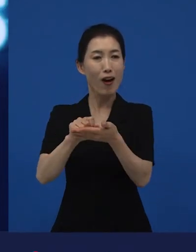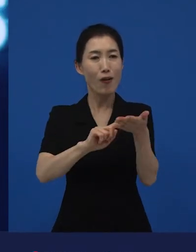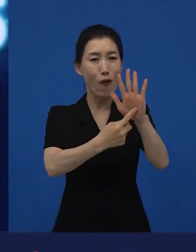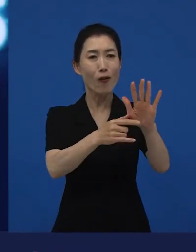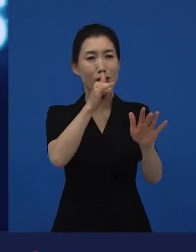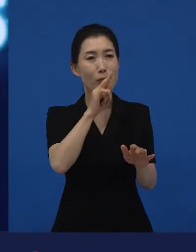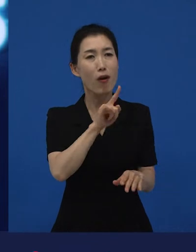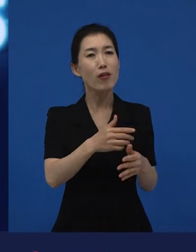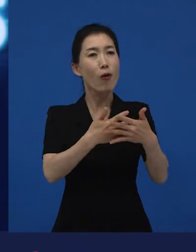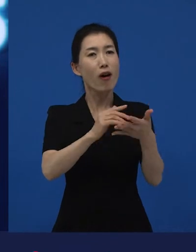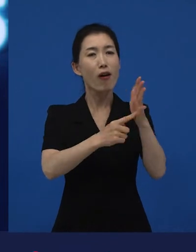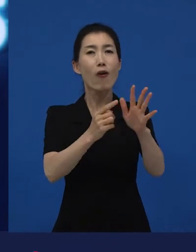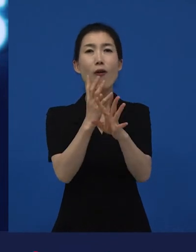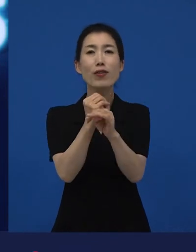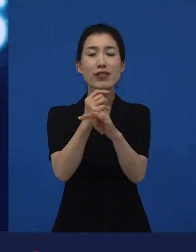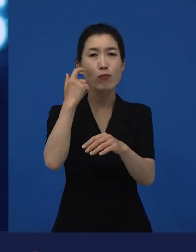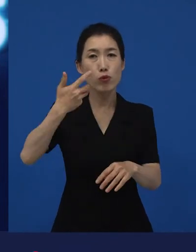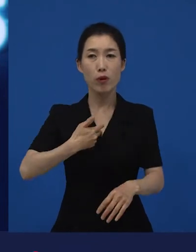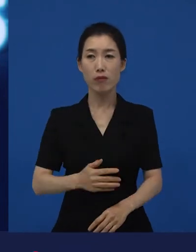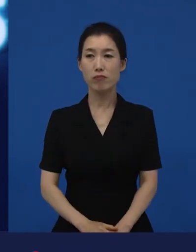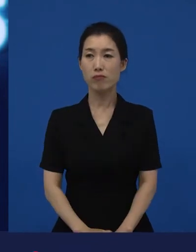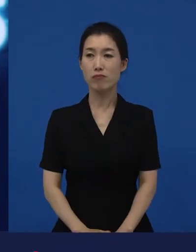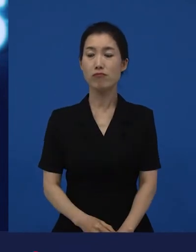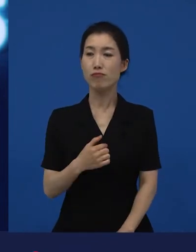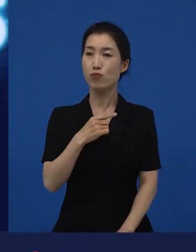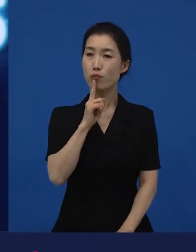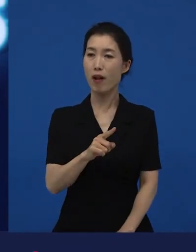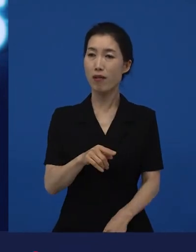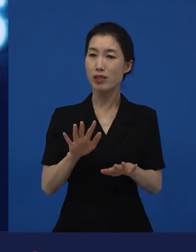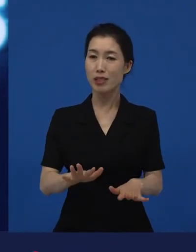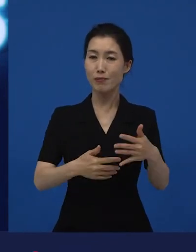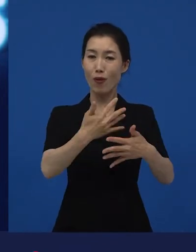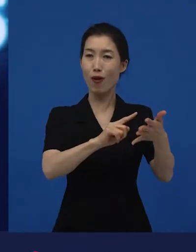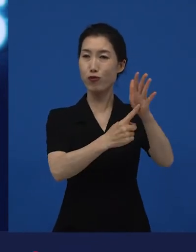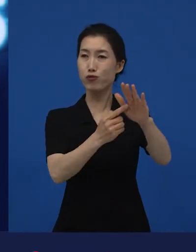"너네 영화는 언제 개봉해?" 라고 물어봅니다. "우리 영화 극장에서 하고 있는데?"